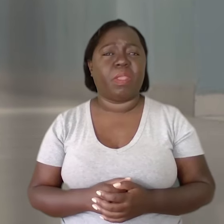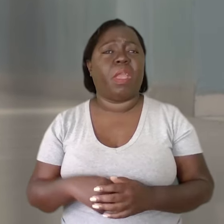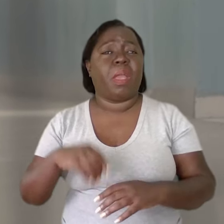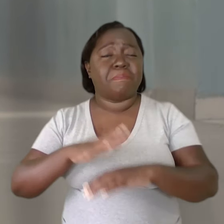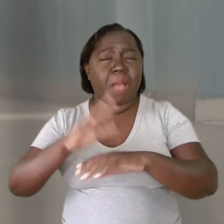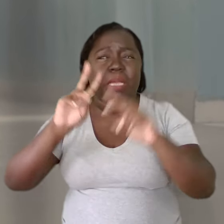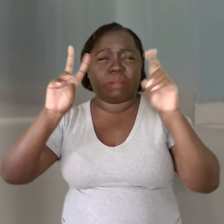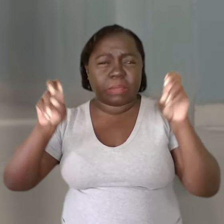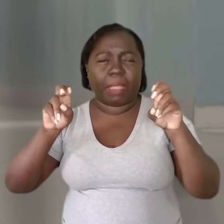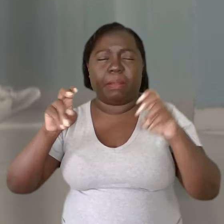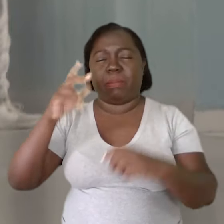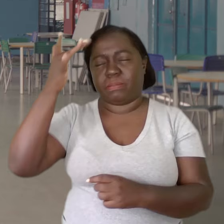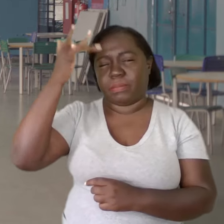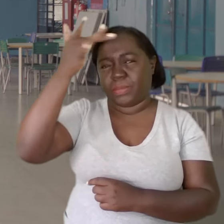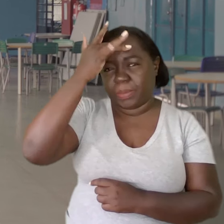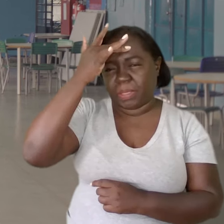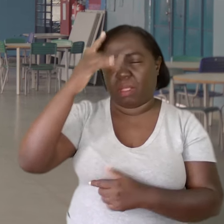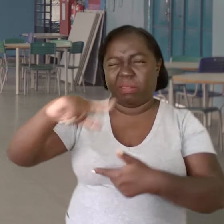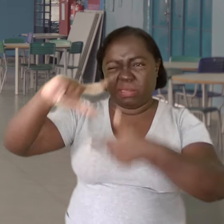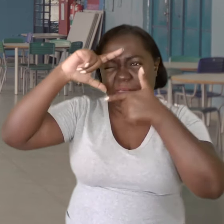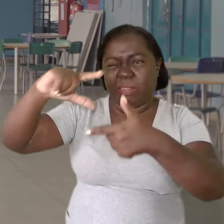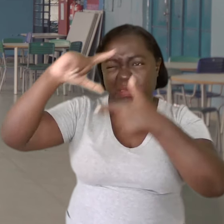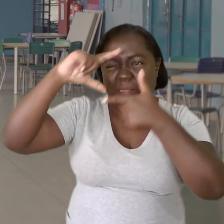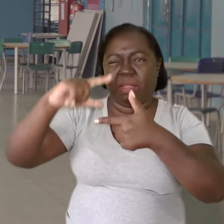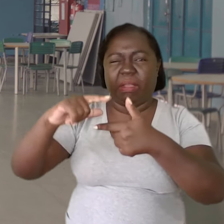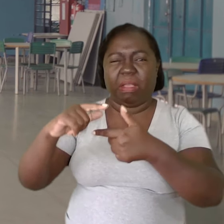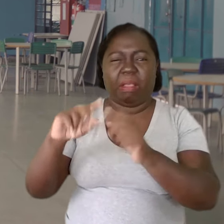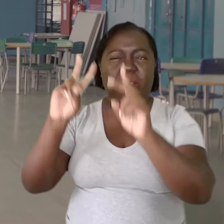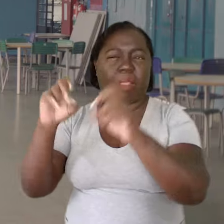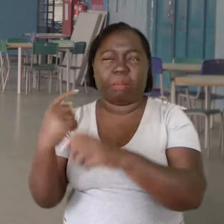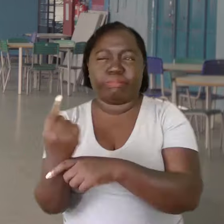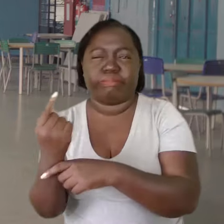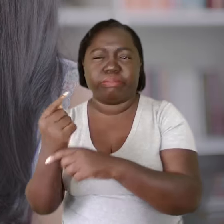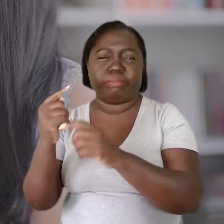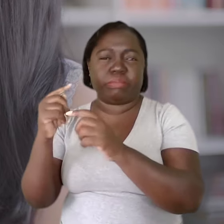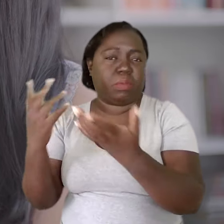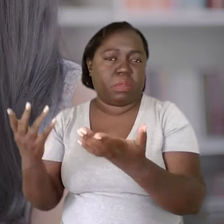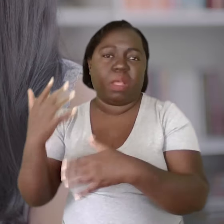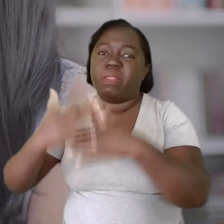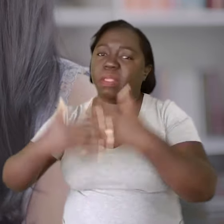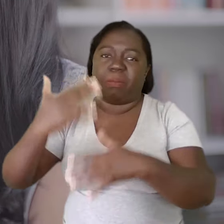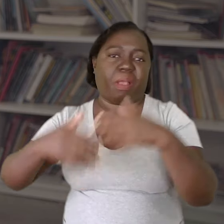Quanto mais a saúde mental, esse tema é tratado como tabu, é tratado de forma isolada, é um prejuízo para todos.